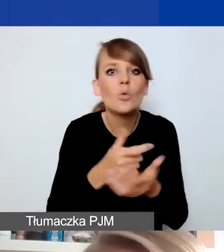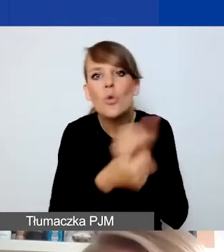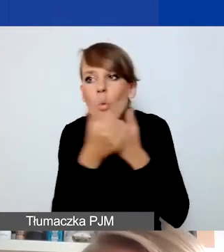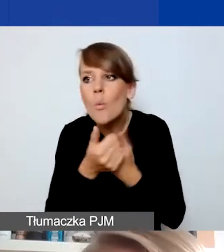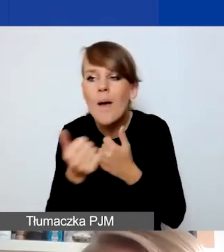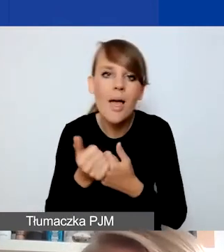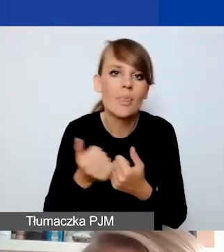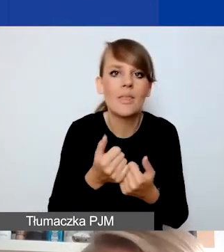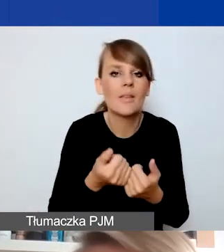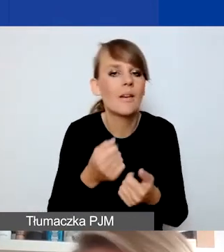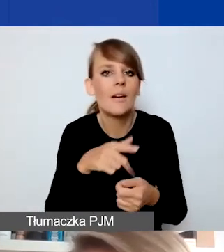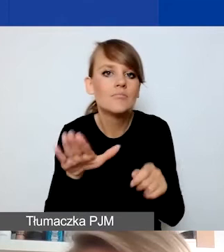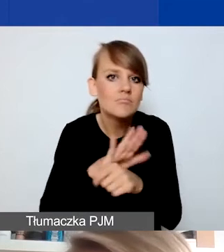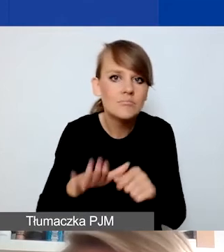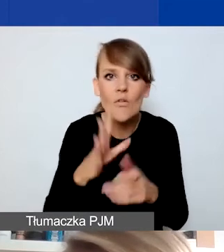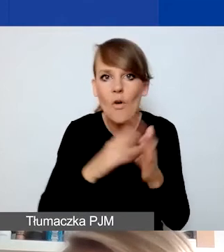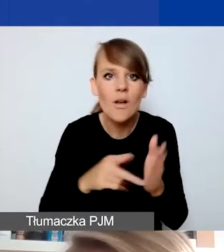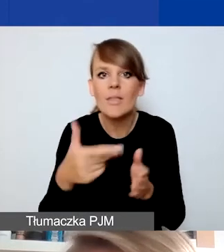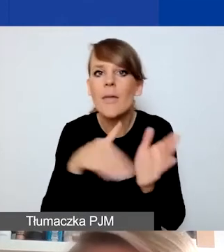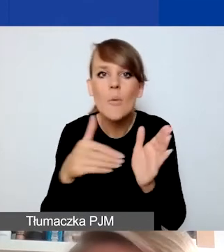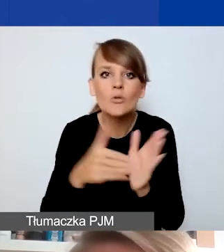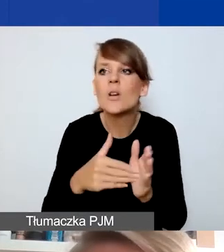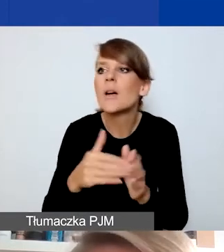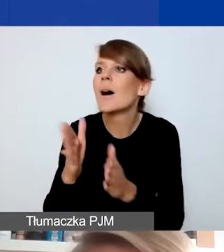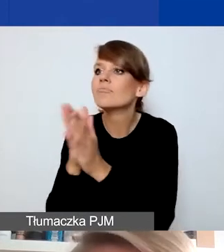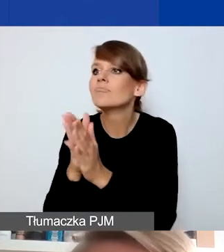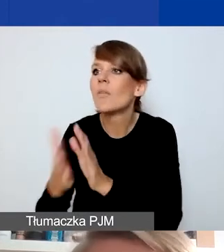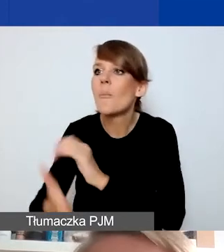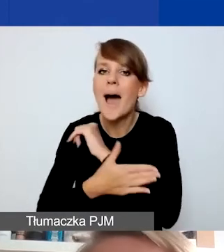nie musiały korzystać ze wsparcia pośredników, którzy w formalnościach pomagają.